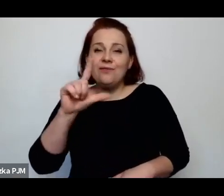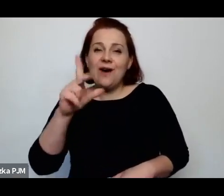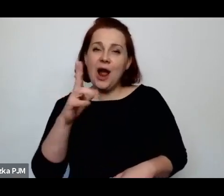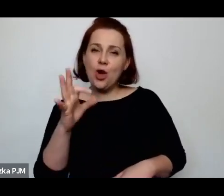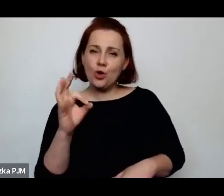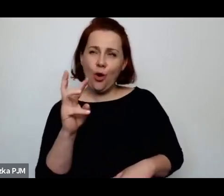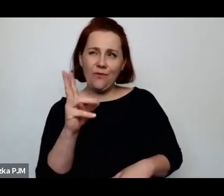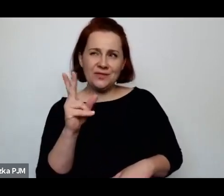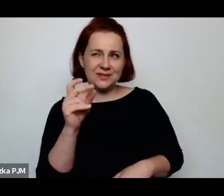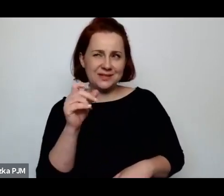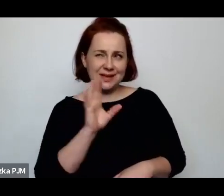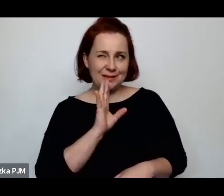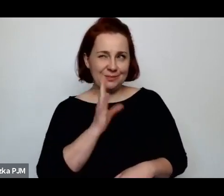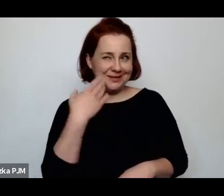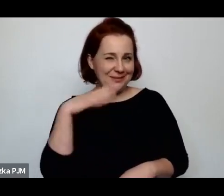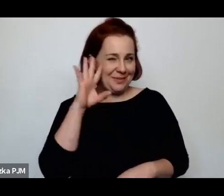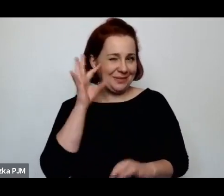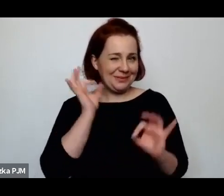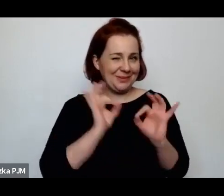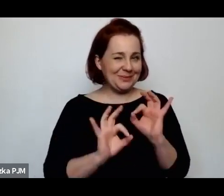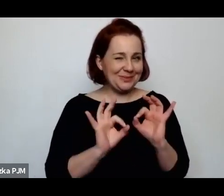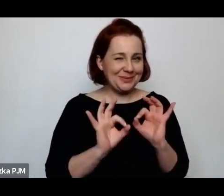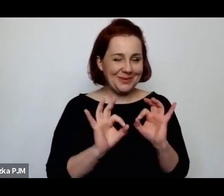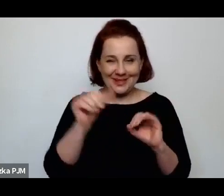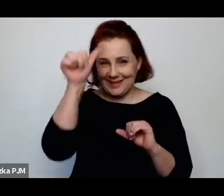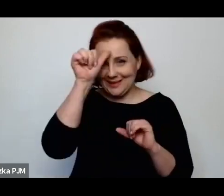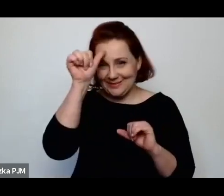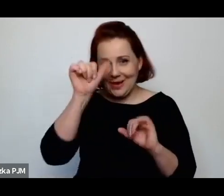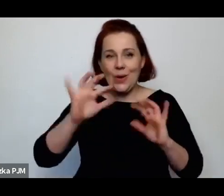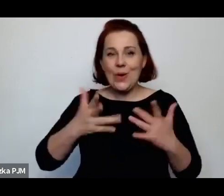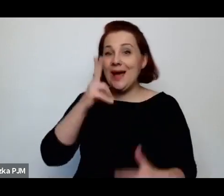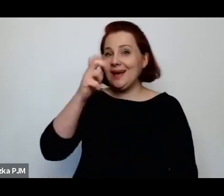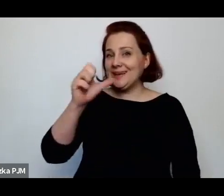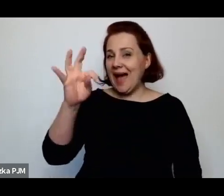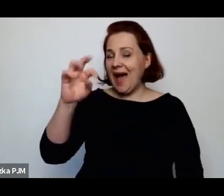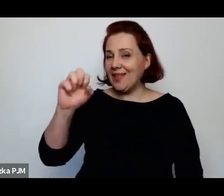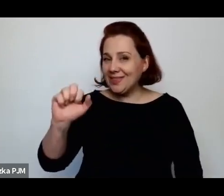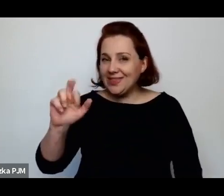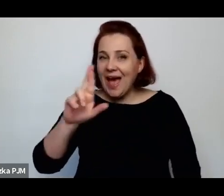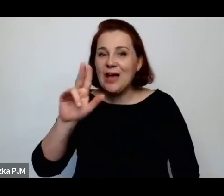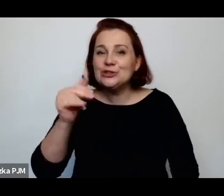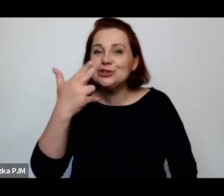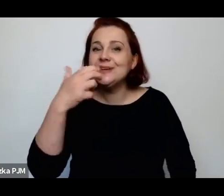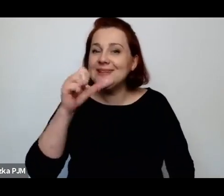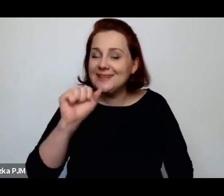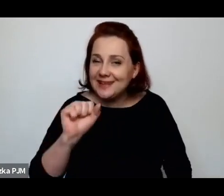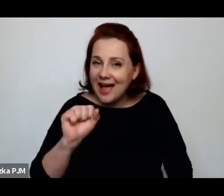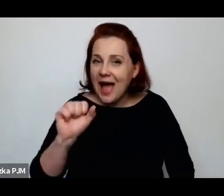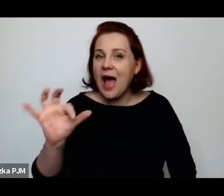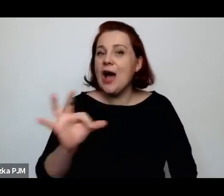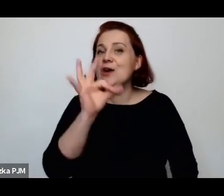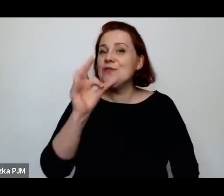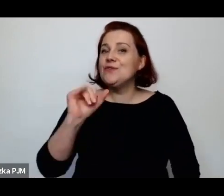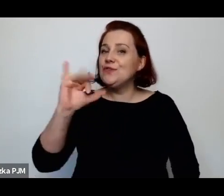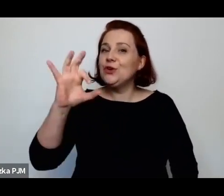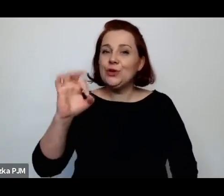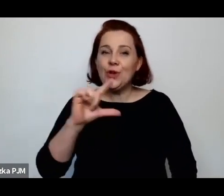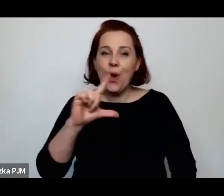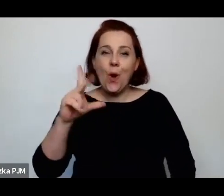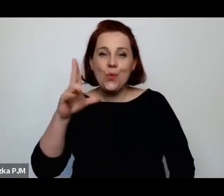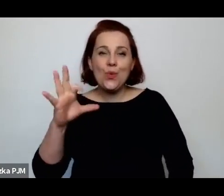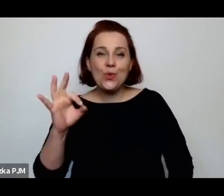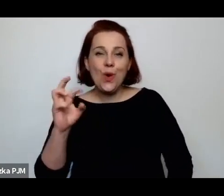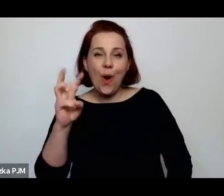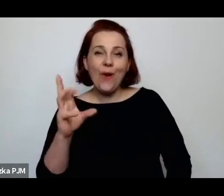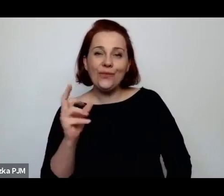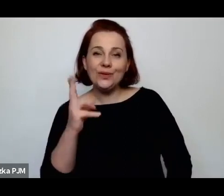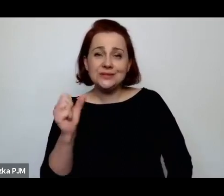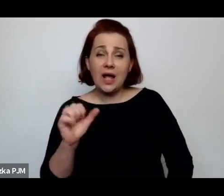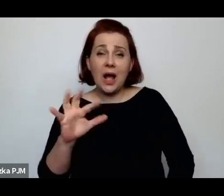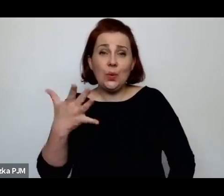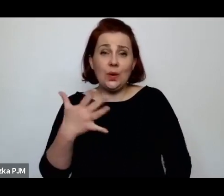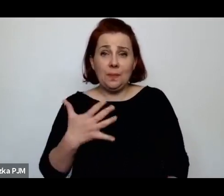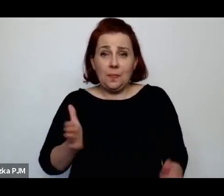chyba nie (śmiech), Katarzyna Fiołkowa. No ten kubraczek jest niesamowicie mały, drobny